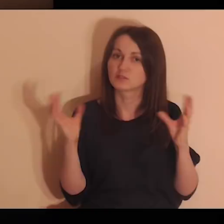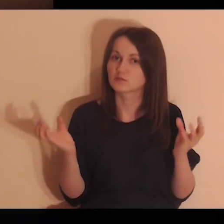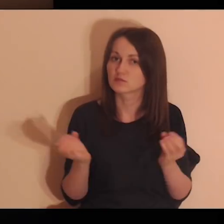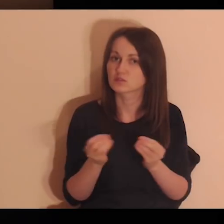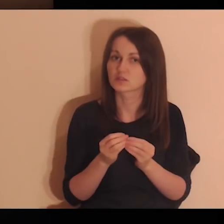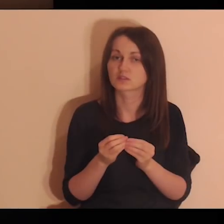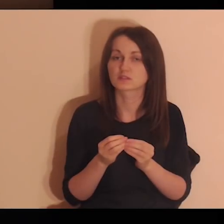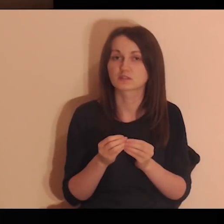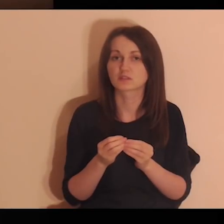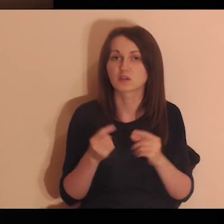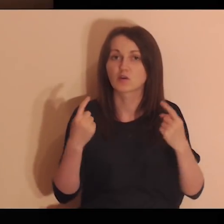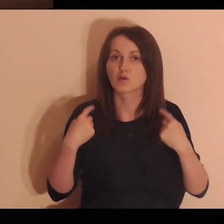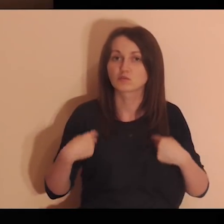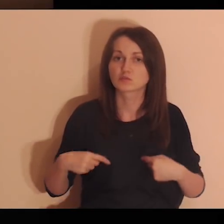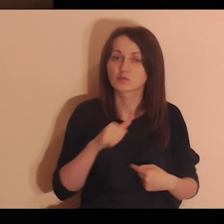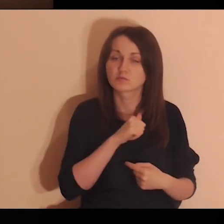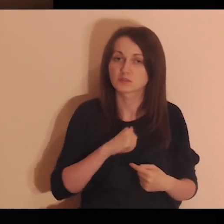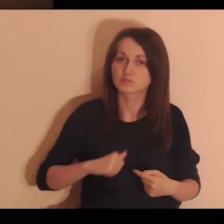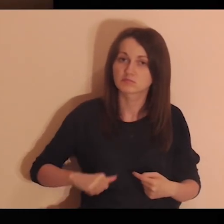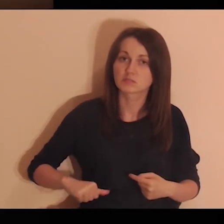te wszystkie osoby, które są daleko od bliskich,